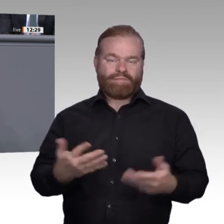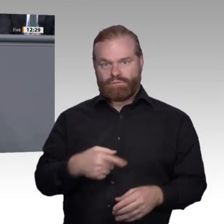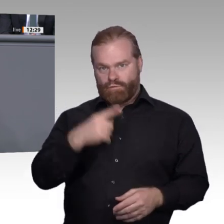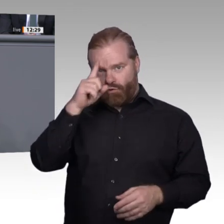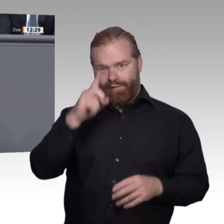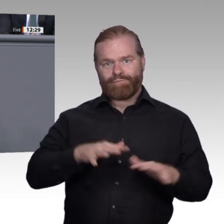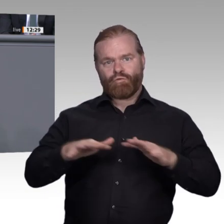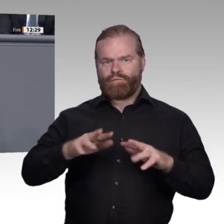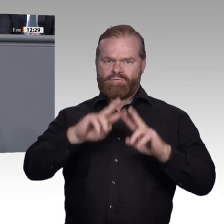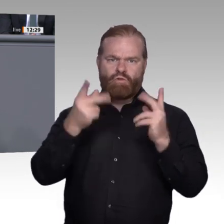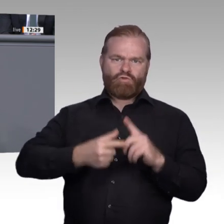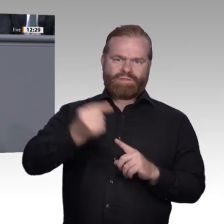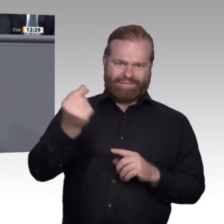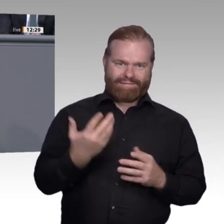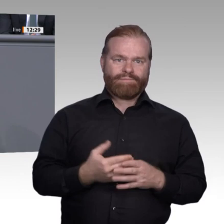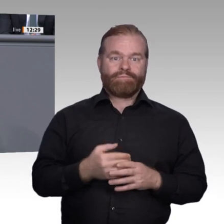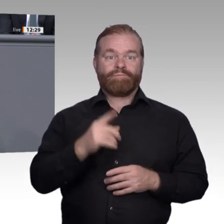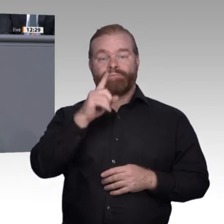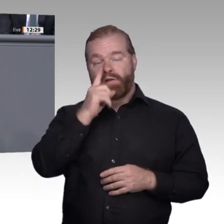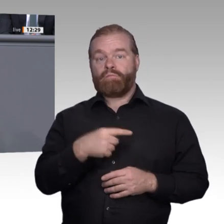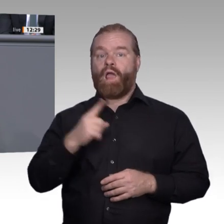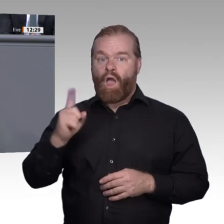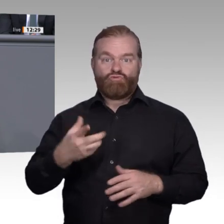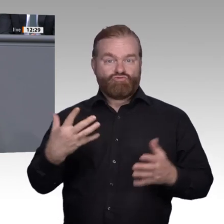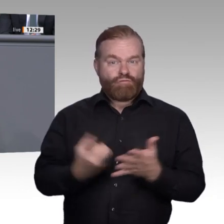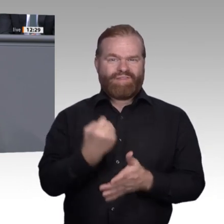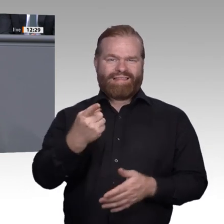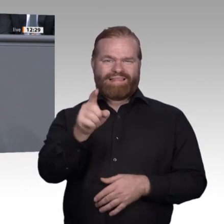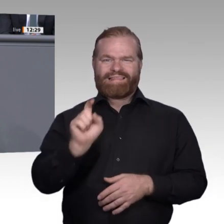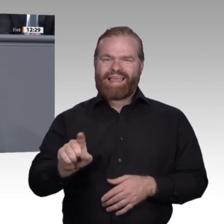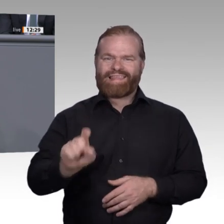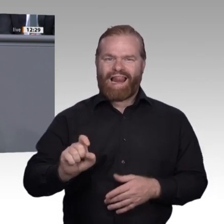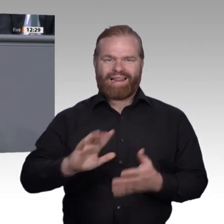haben wir uns mit den Anforderungen der Digitalisierung an die berufliche Ausbildung